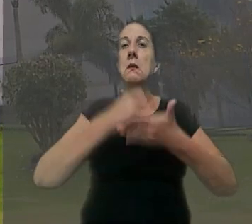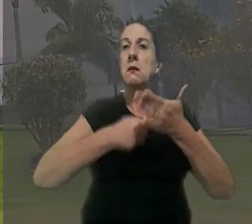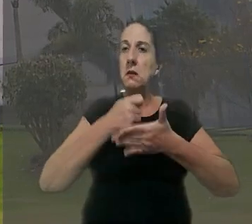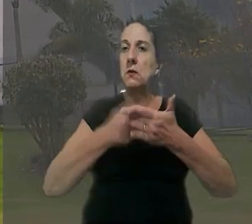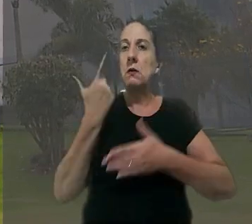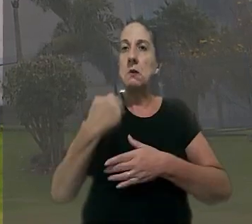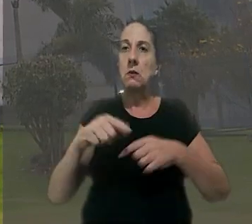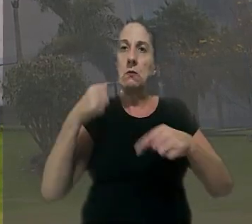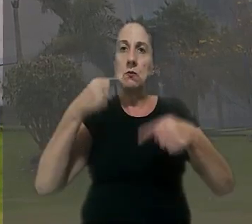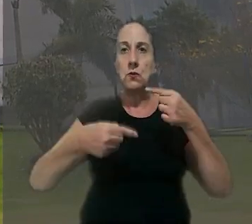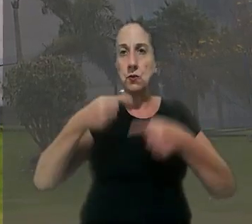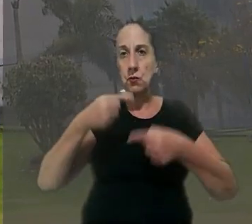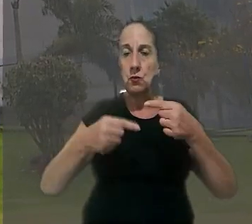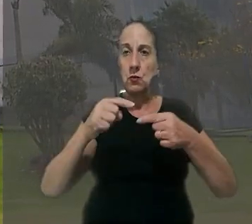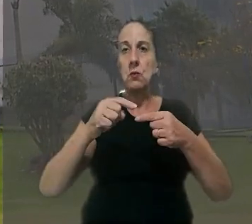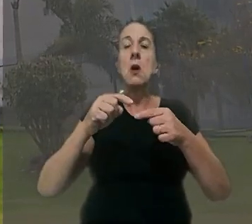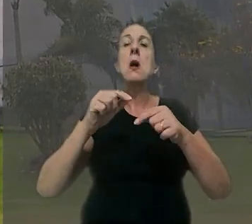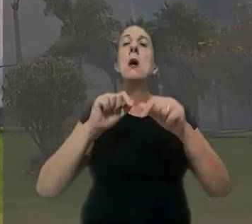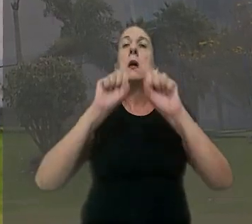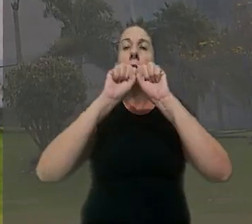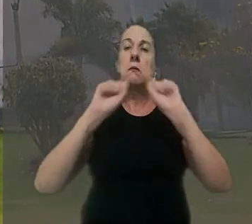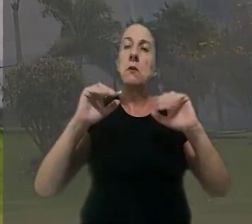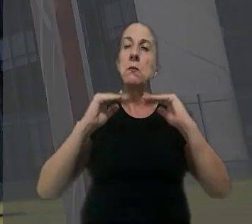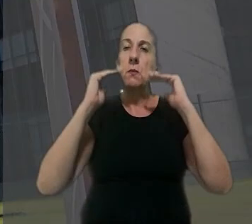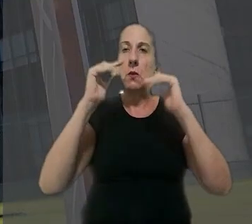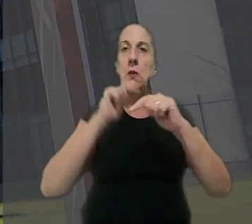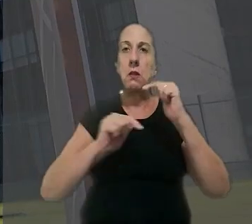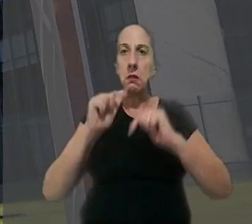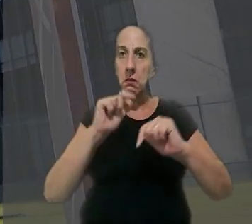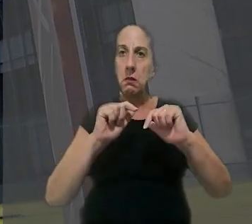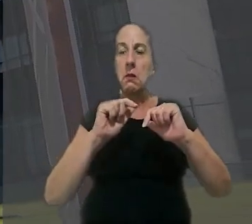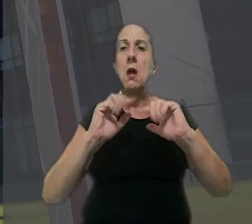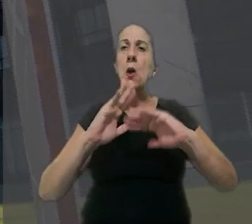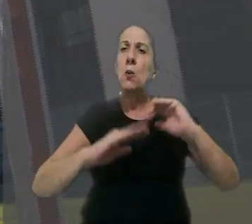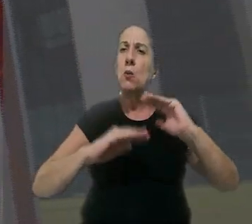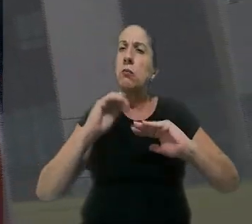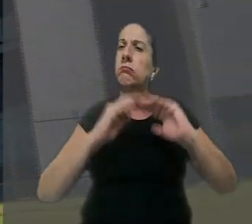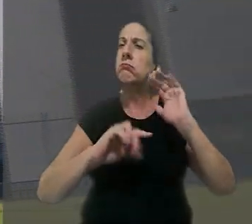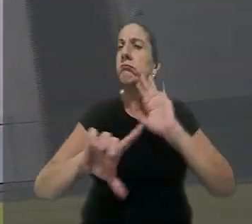de rediscutir o caso no Tribunal Superior do Trabalho, a construtora voltou a questionar a